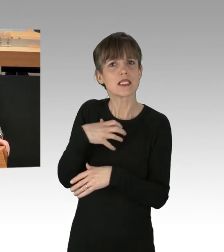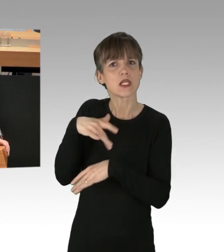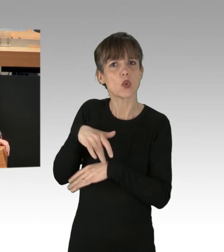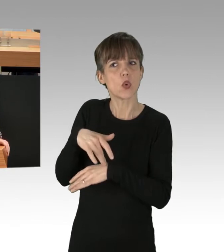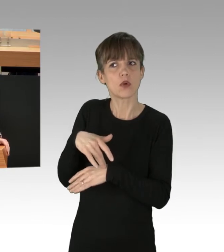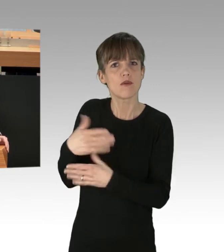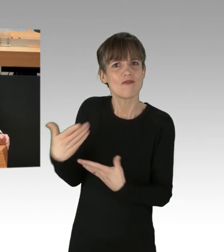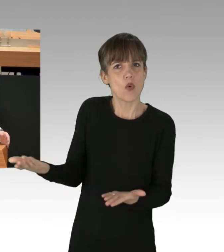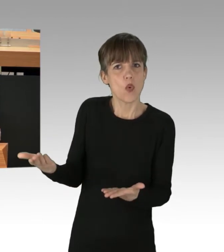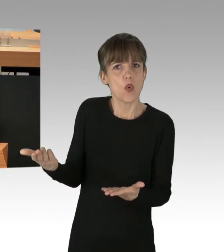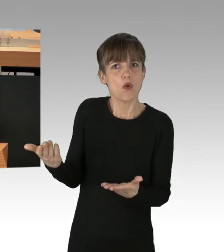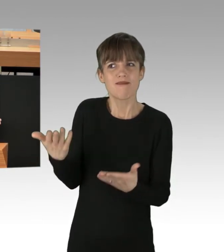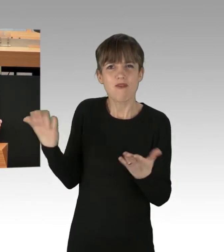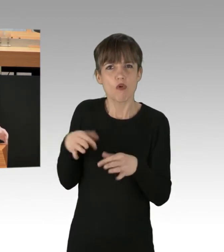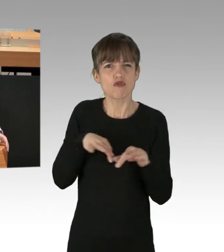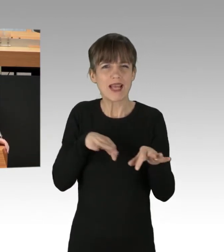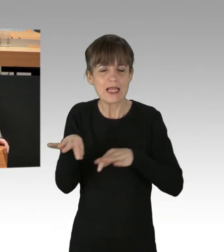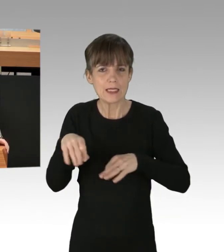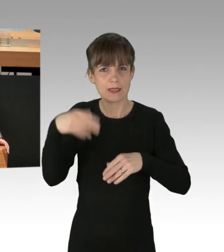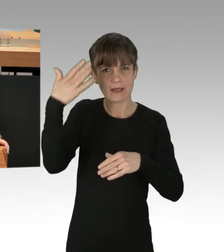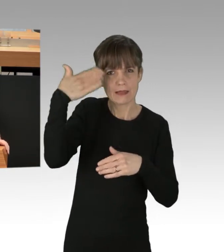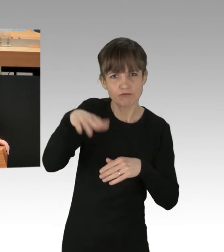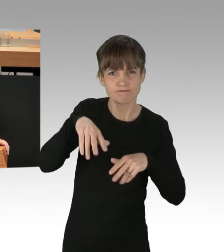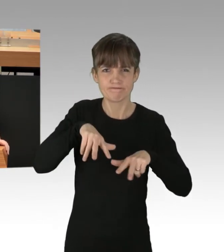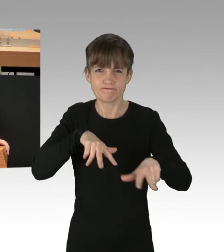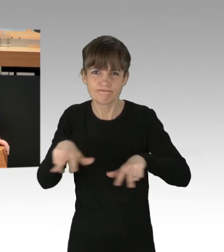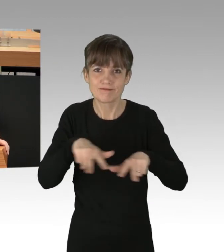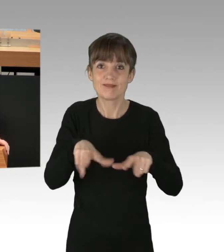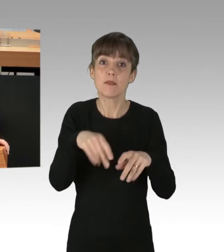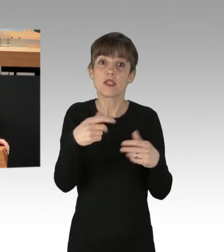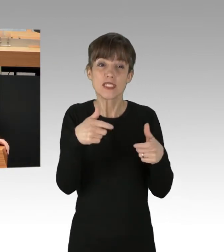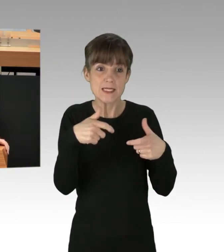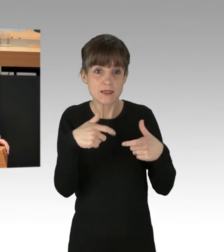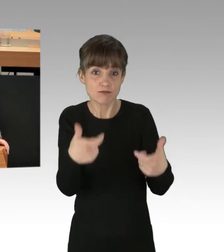Wo sind Strategie und Taktik, die gewährleisten, dass die Vorkommnisse schon in einem frühen Stadium unterbunden werden können?